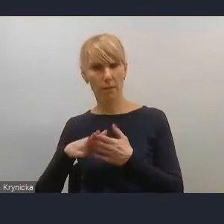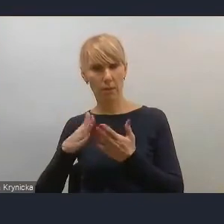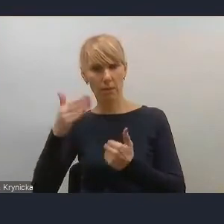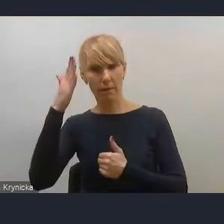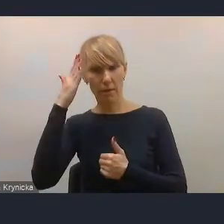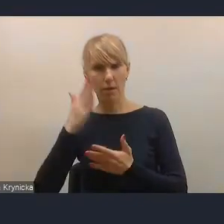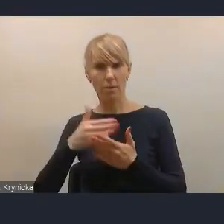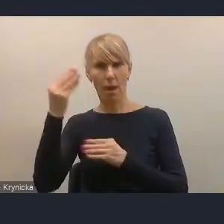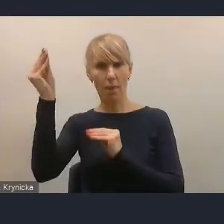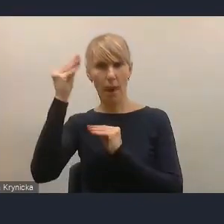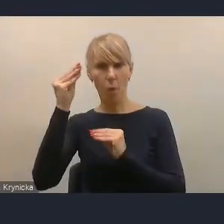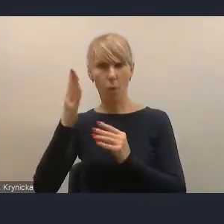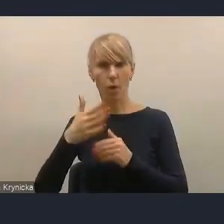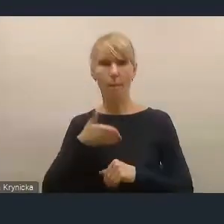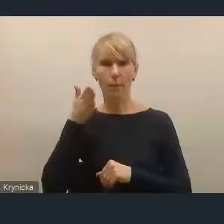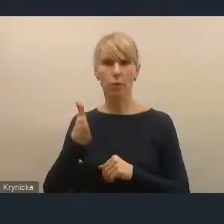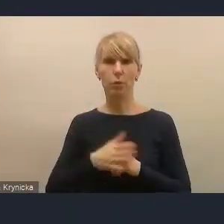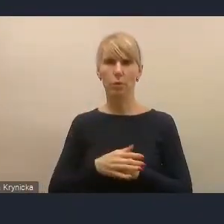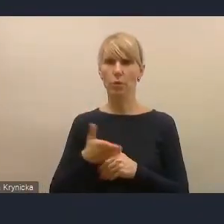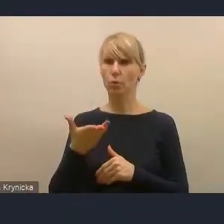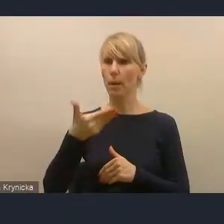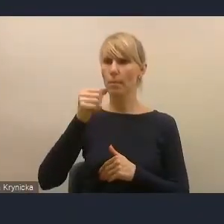Panie Mateuszu, czy pan się połączy z nami?